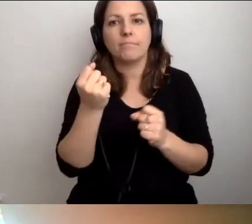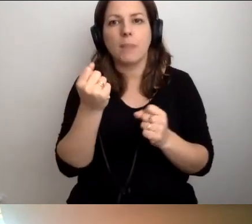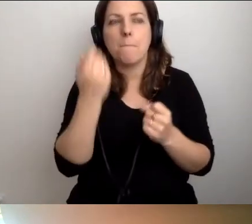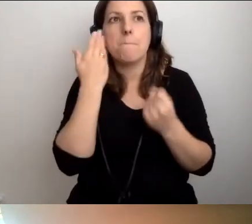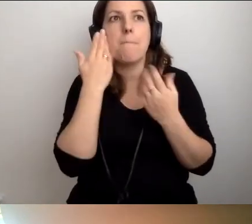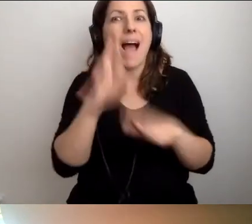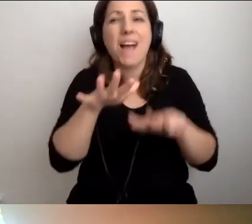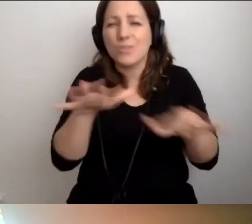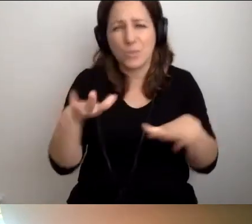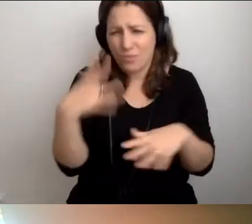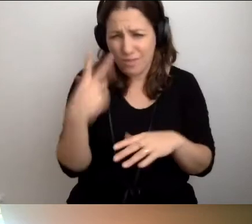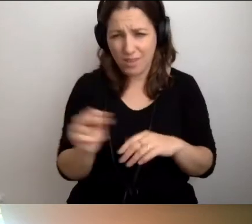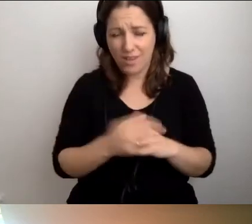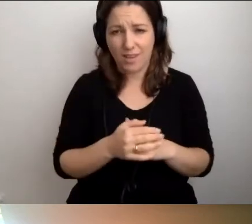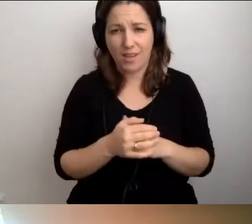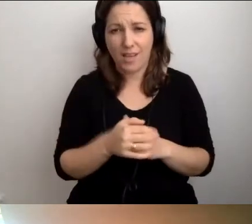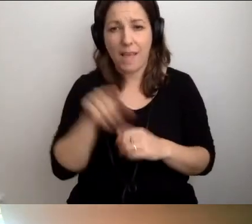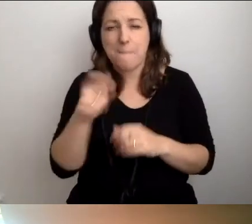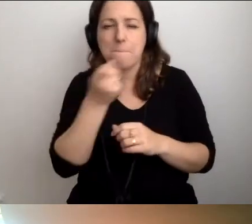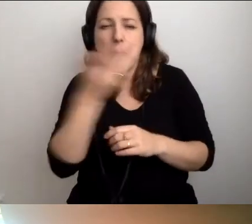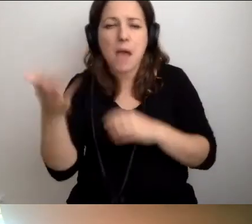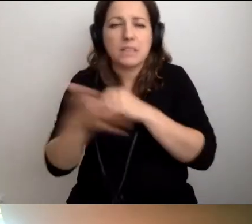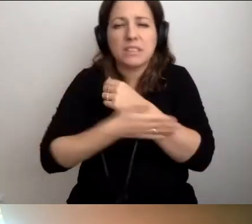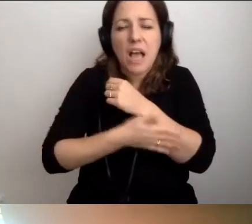To parę podstawowych zasad. Może paręnaście.